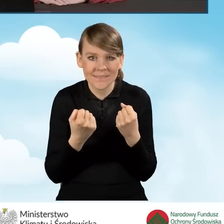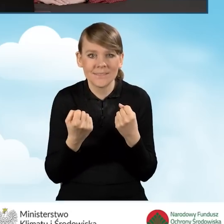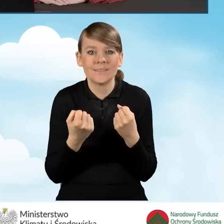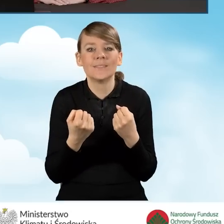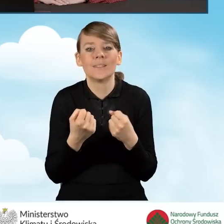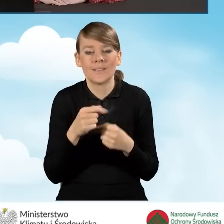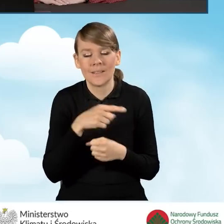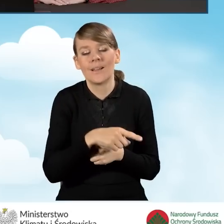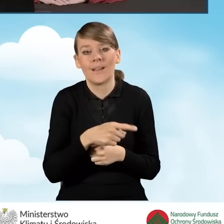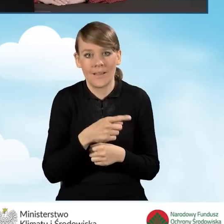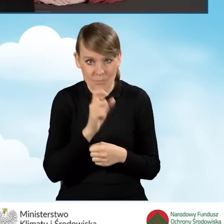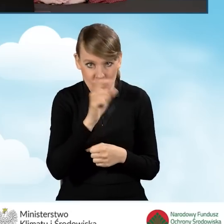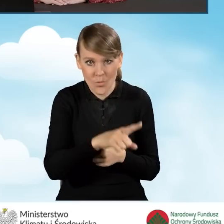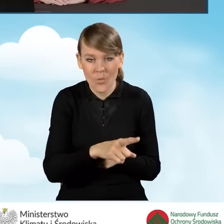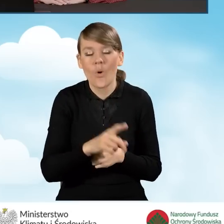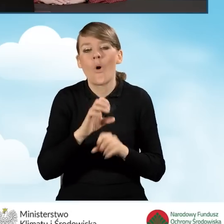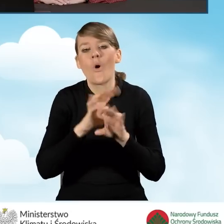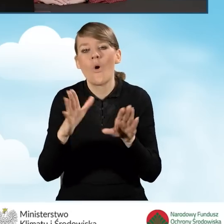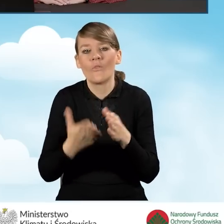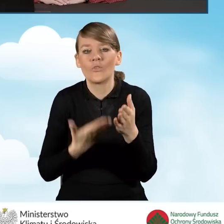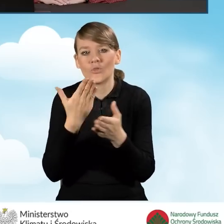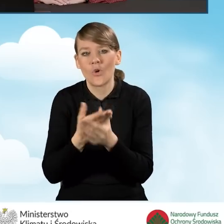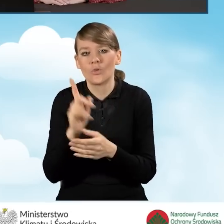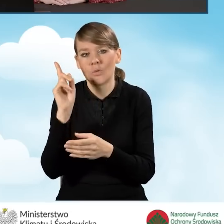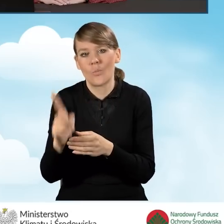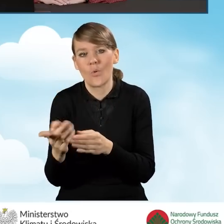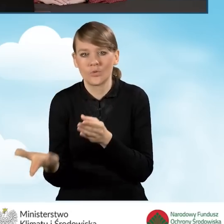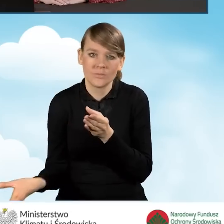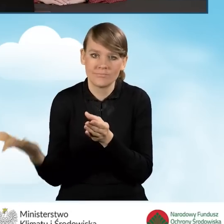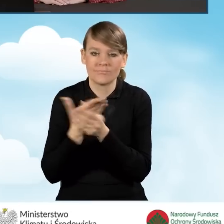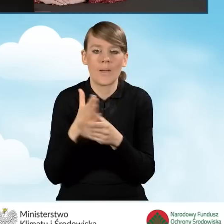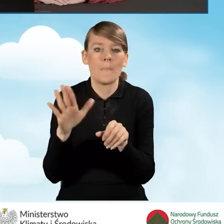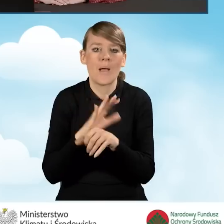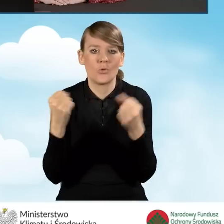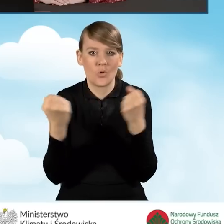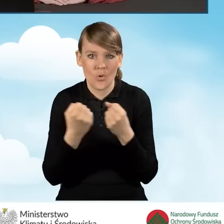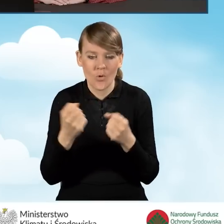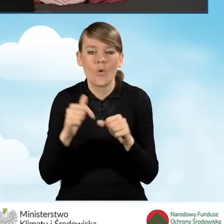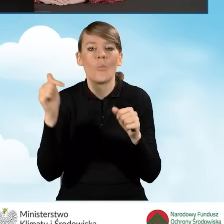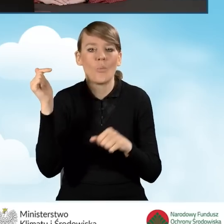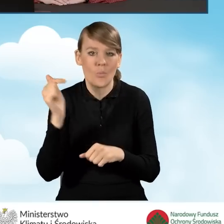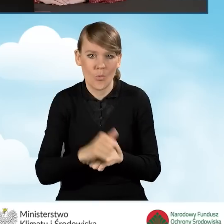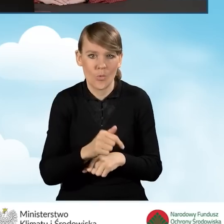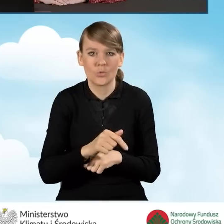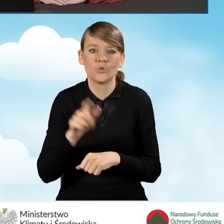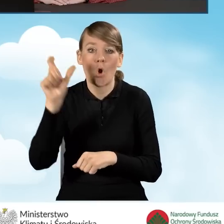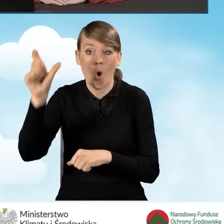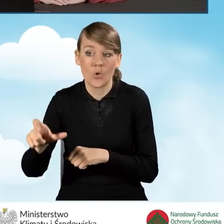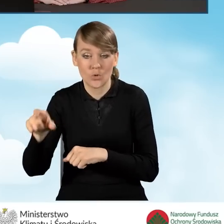z załączeniem do wniosku pełnomocnictwa, które powinno zostać podpisane własnoręcznym podpisem wnioskodawcy.